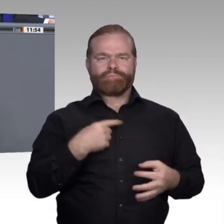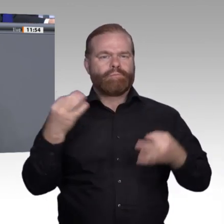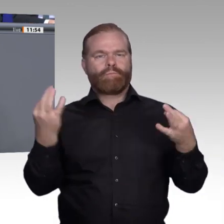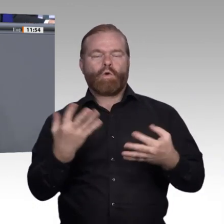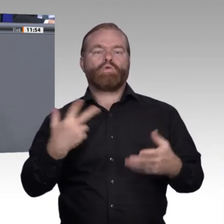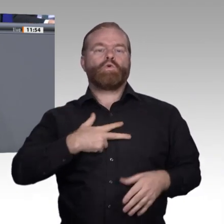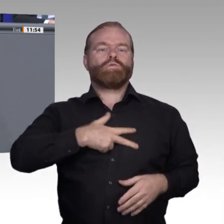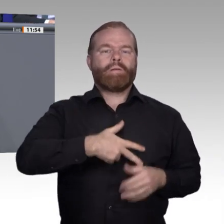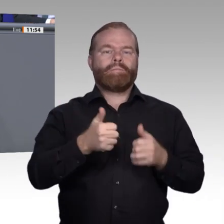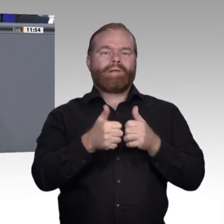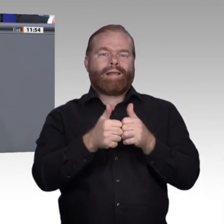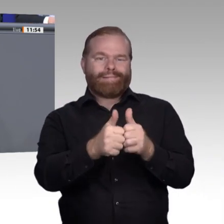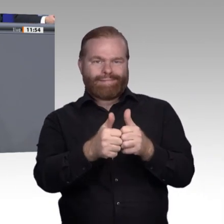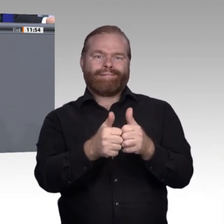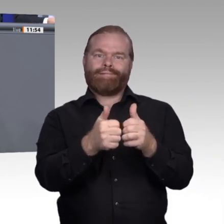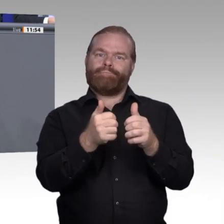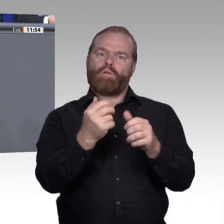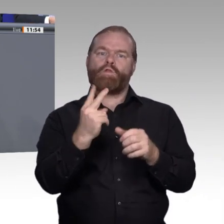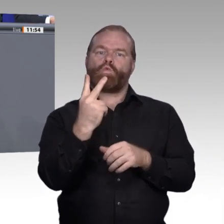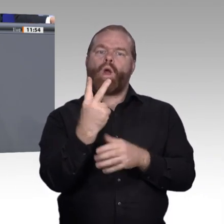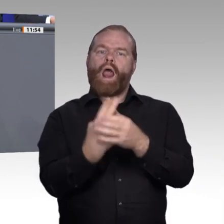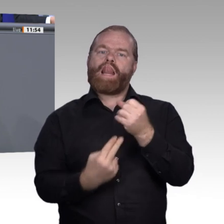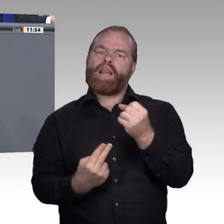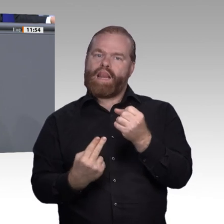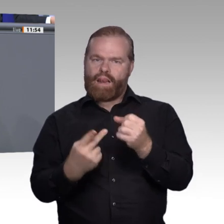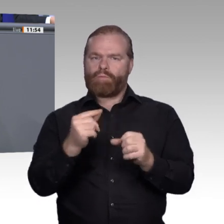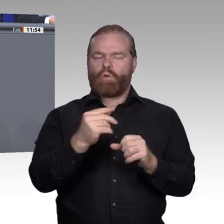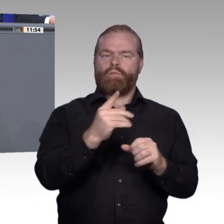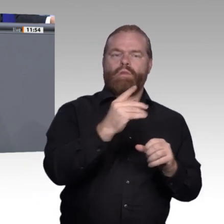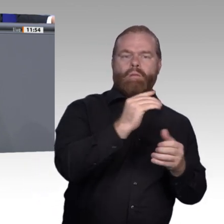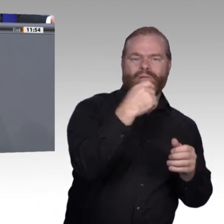wird nicht besser, wenn wir sie in Module kleinhacken;